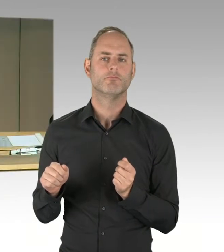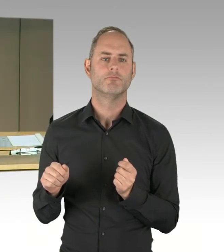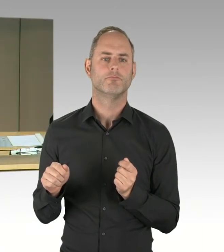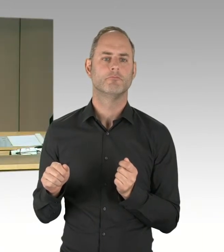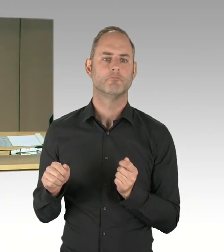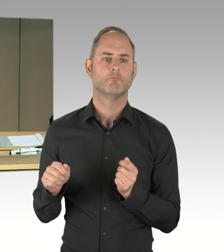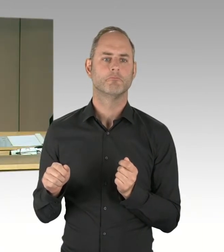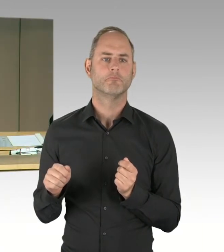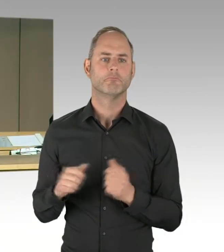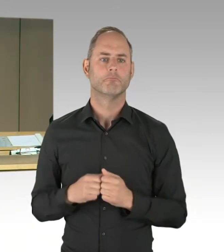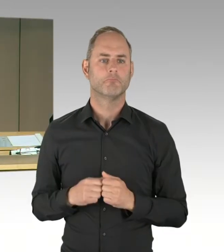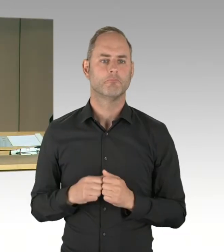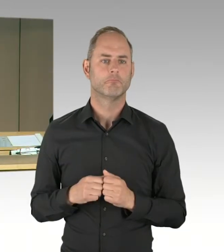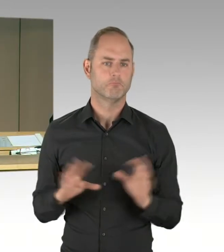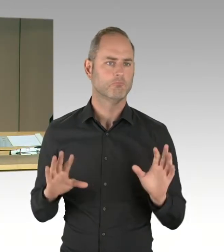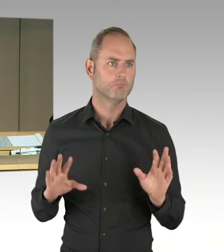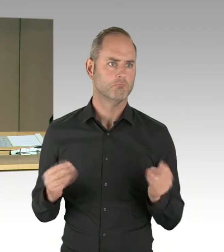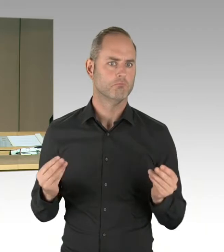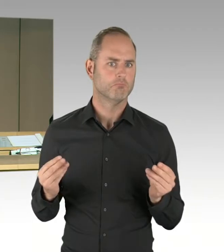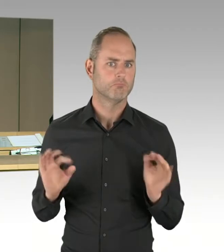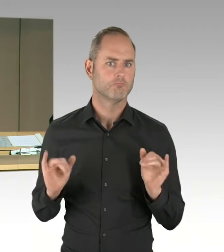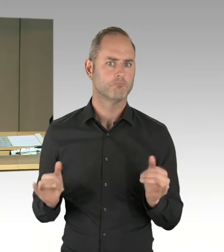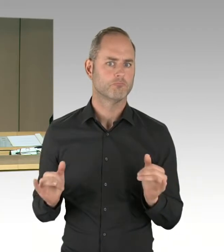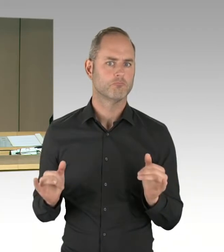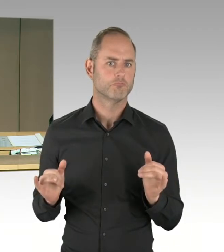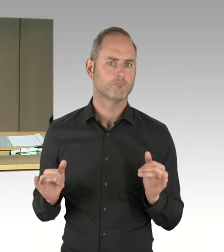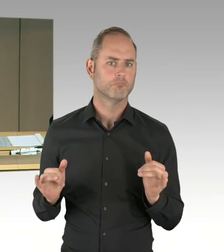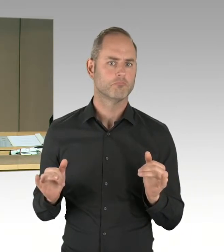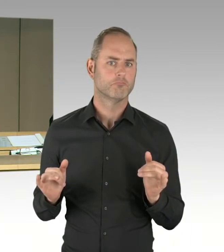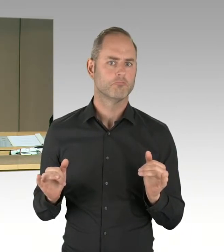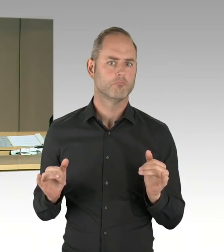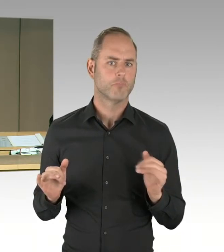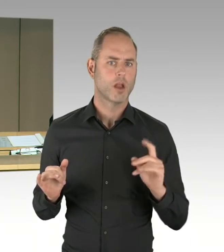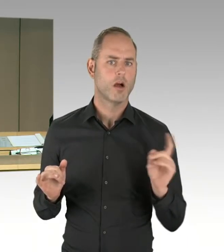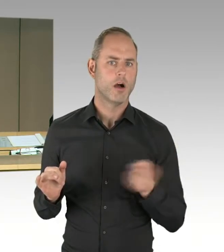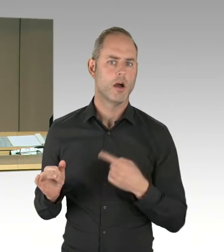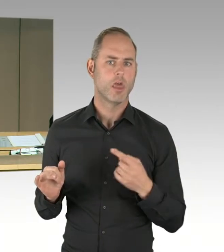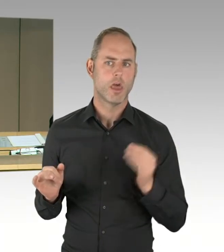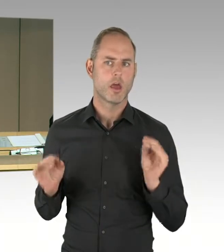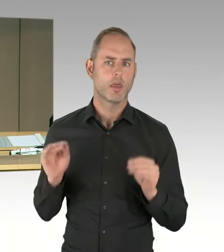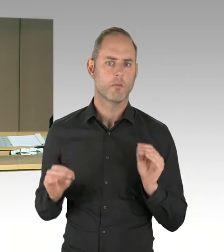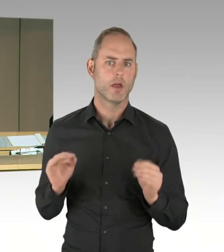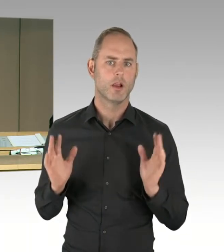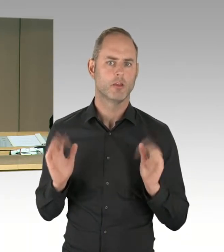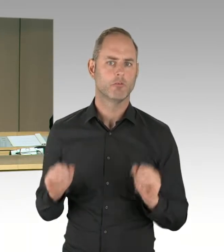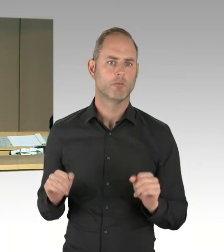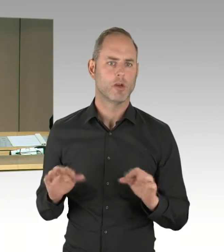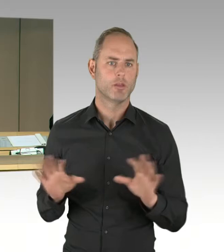Ich gehe davon aus, dass jetzt alle die Gelegenheit hatten, sich anzumelden und stoppe die Anmeldung.